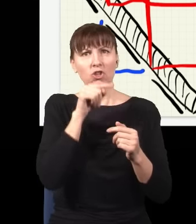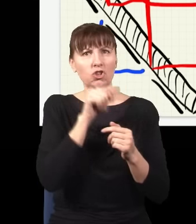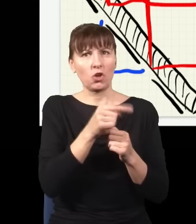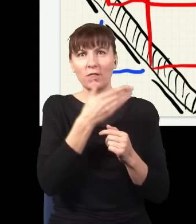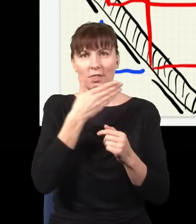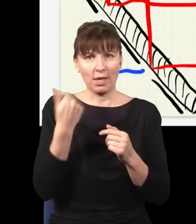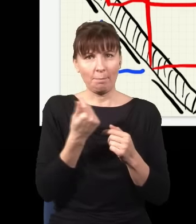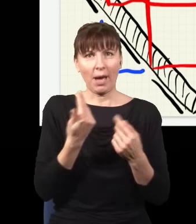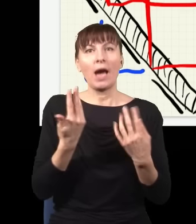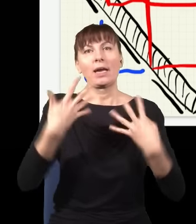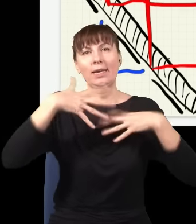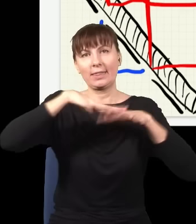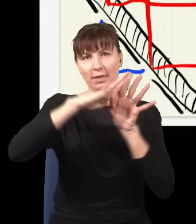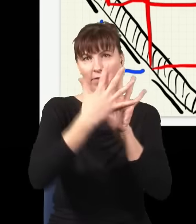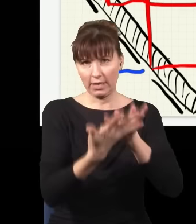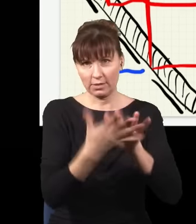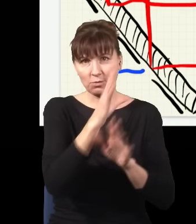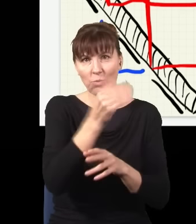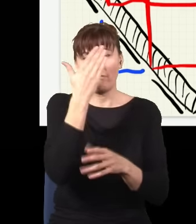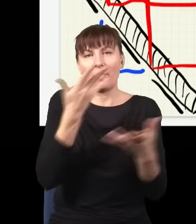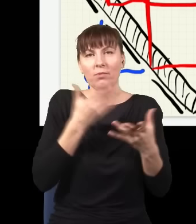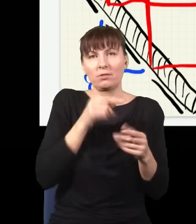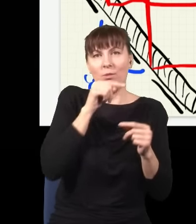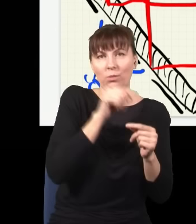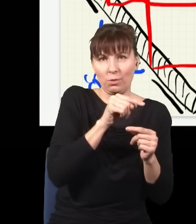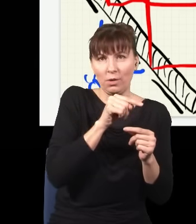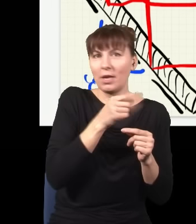gdzie cząstka jest, to ona nie będzie w żadnych dwóch miejscach naraz, będzie albo tu, albo tu,